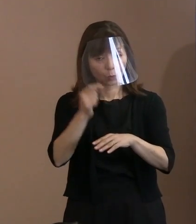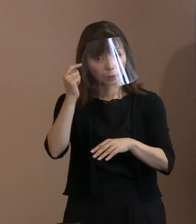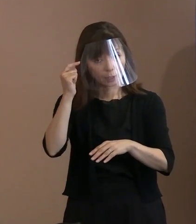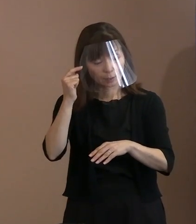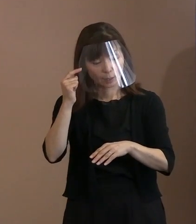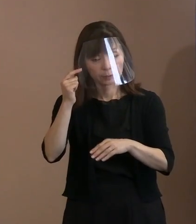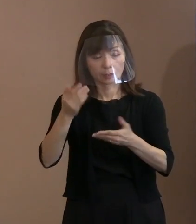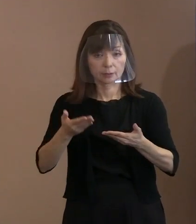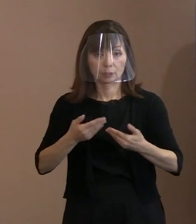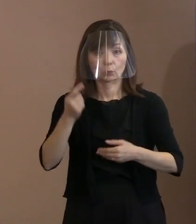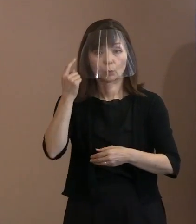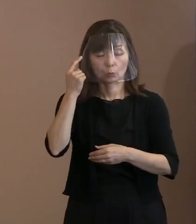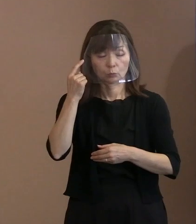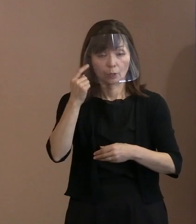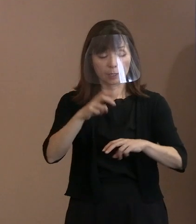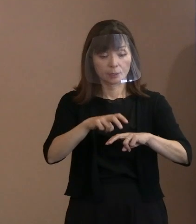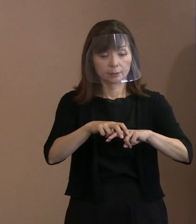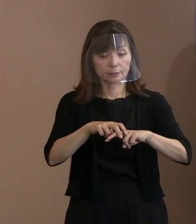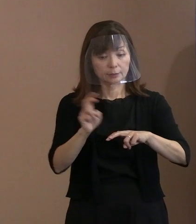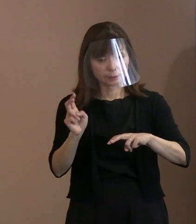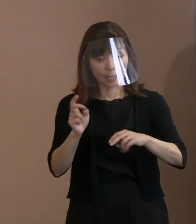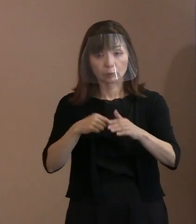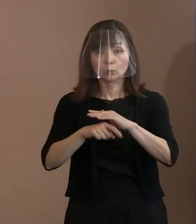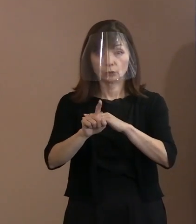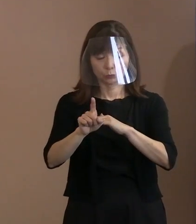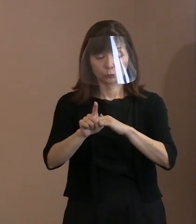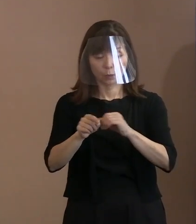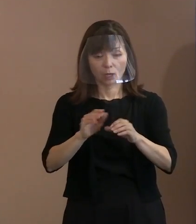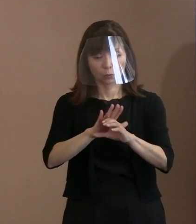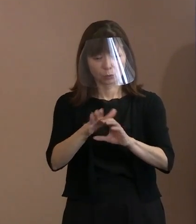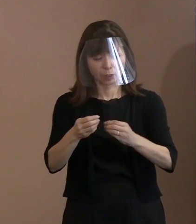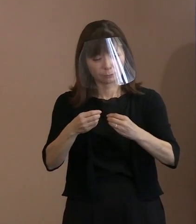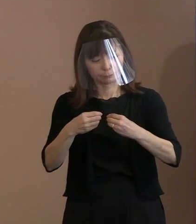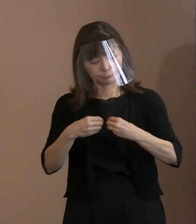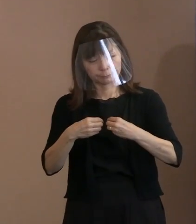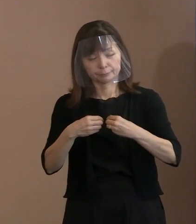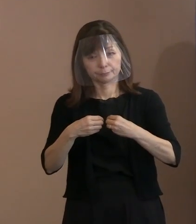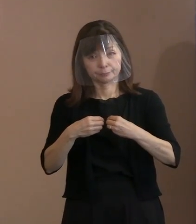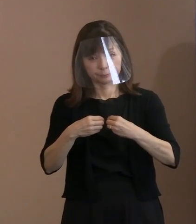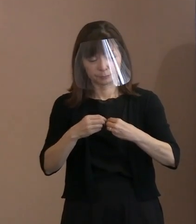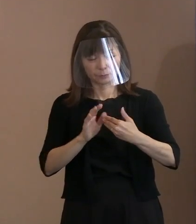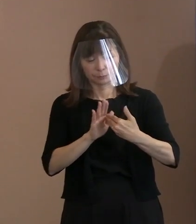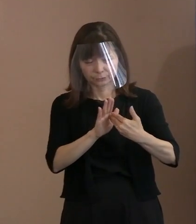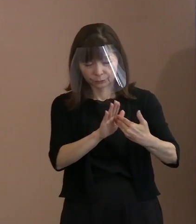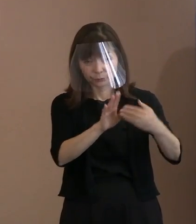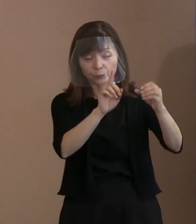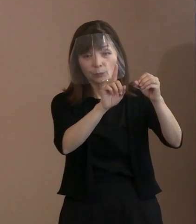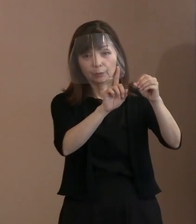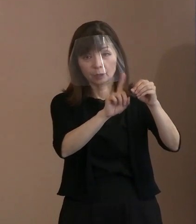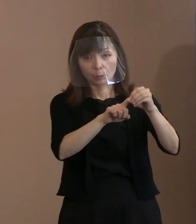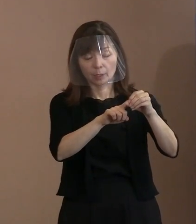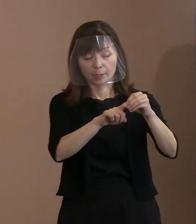辞退の理由として一番多かったのが､ (新型)コロナウイルス感染症の拡大を受けて 自粛するといったようなことでありました｡